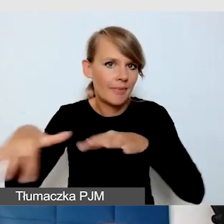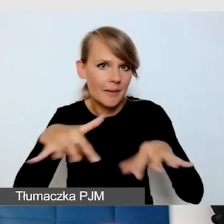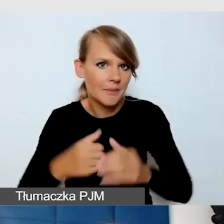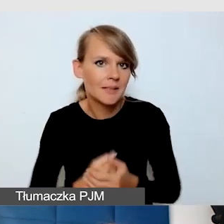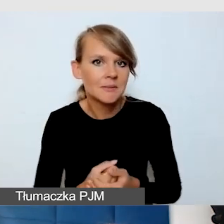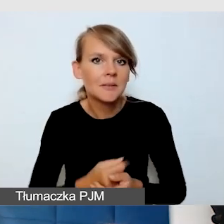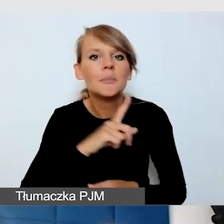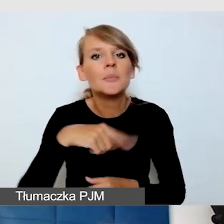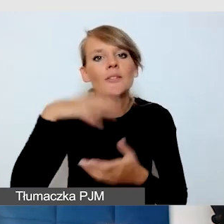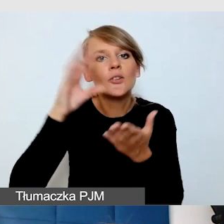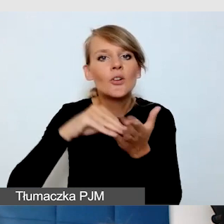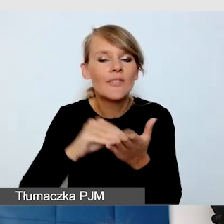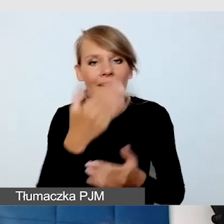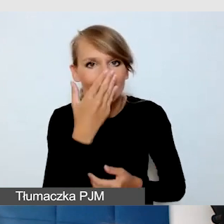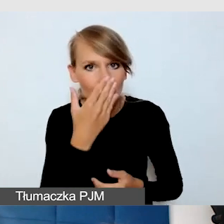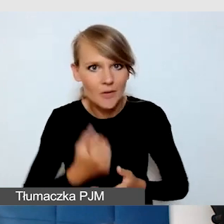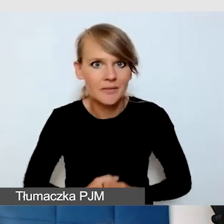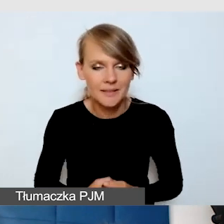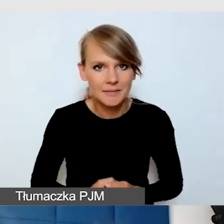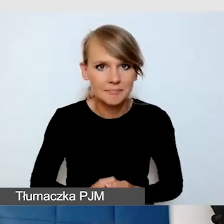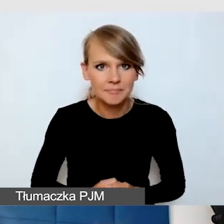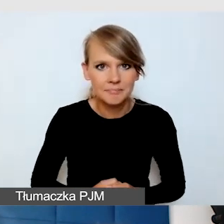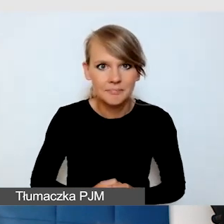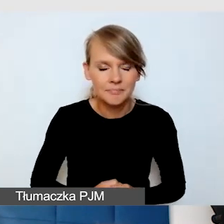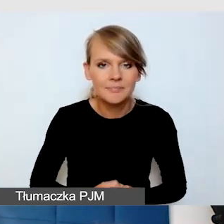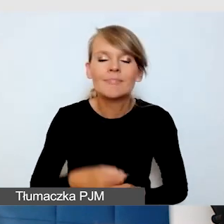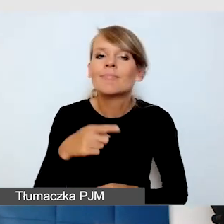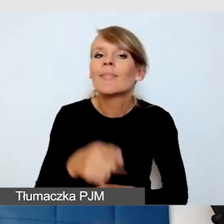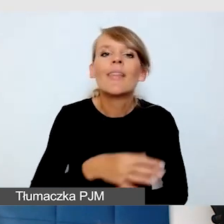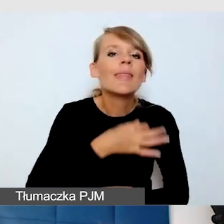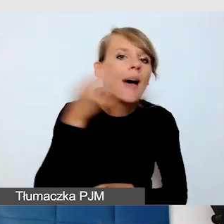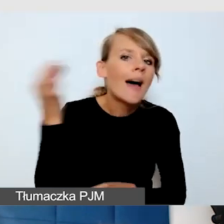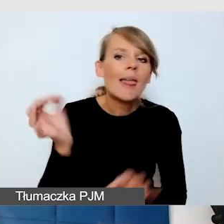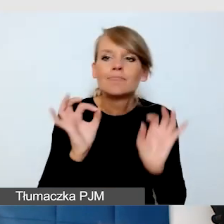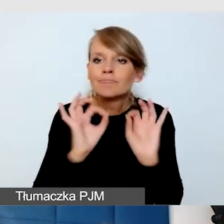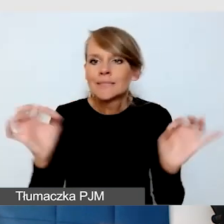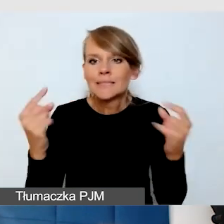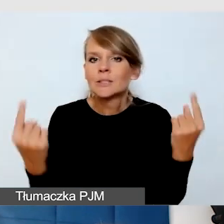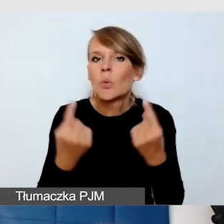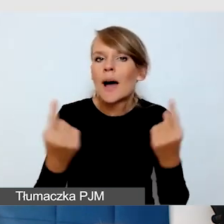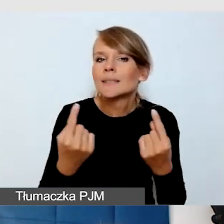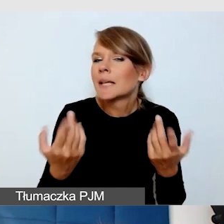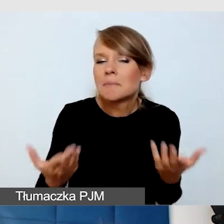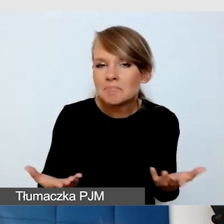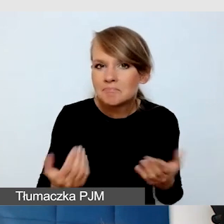Otóż nasze doświadczenie jest takie, że idealną sytuacją jest, kiedy znamy potrzeby odbiorców,